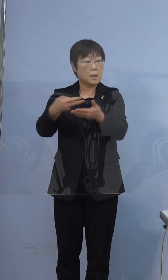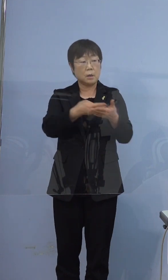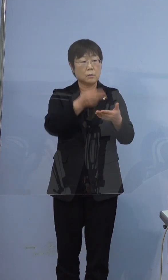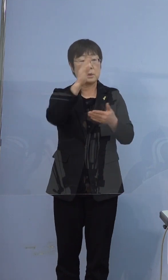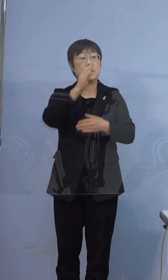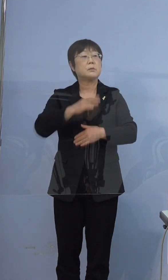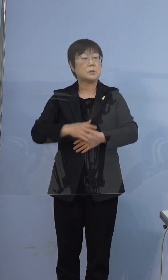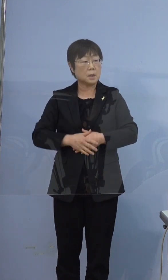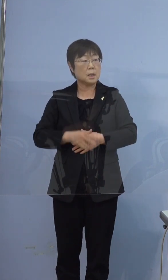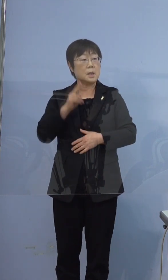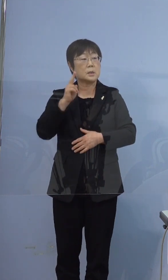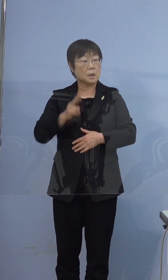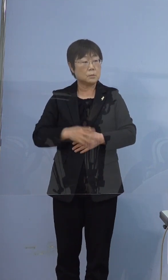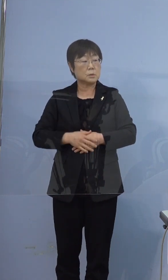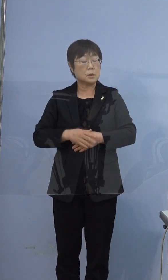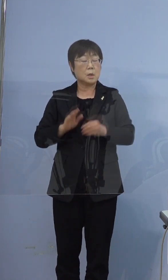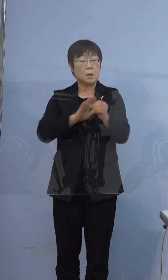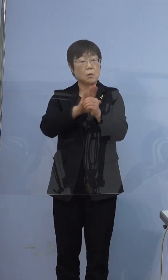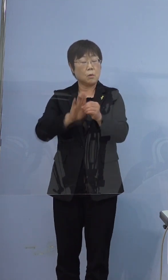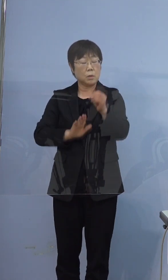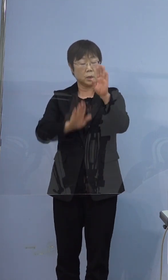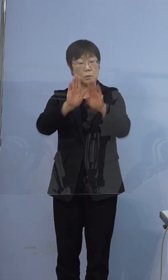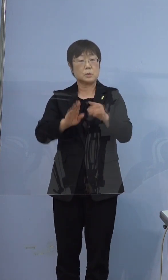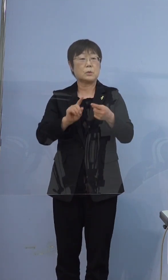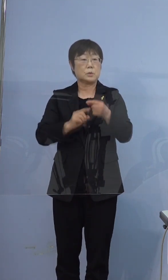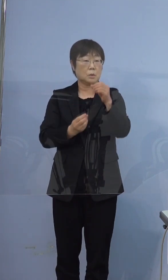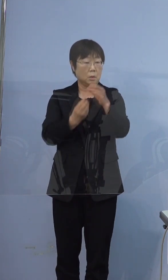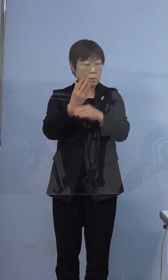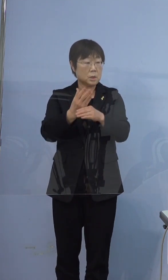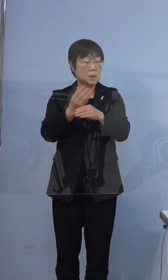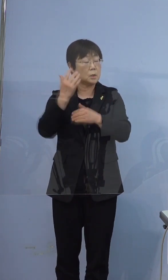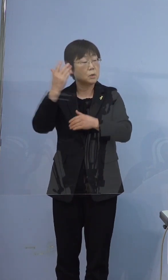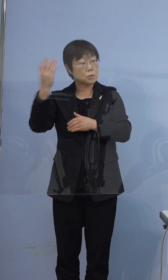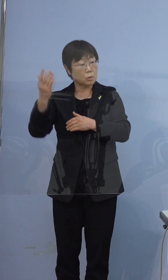おそらくコロナの症状と予測される症状が